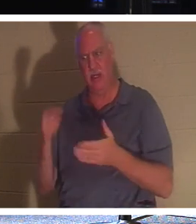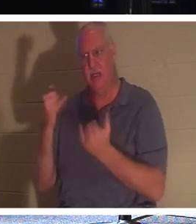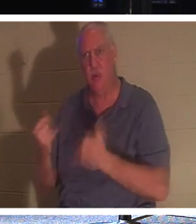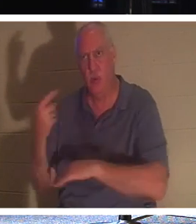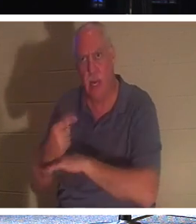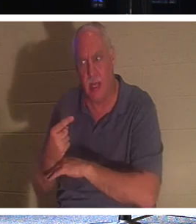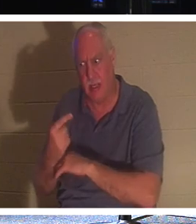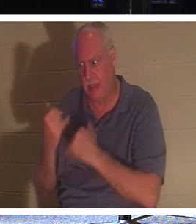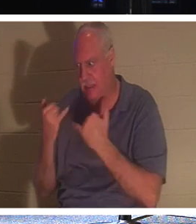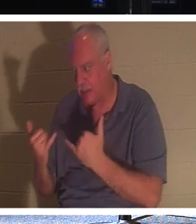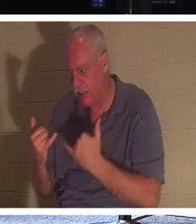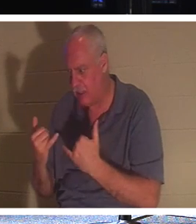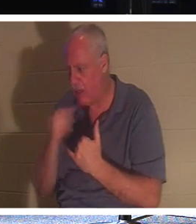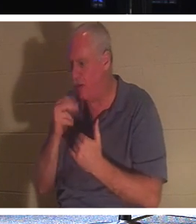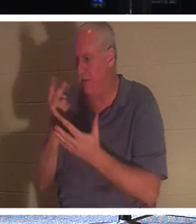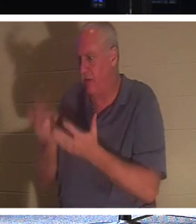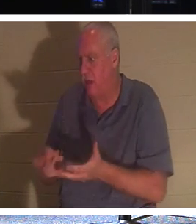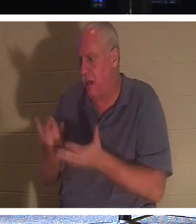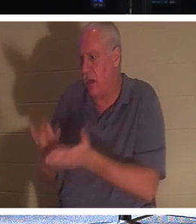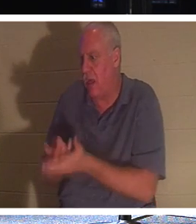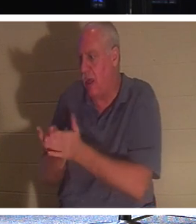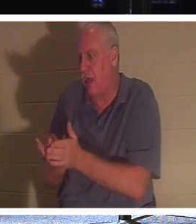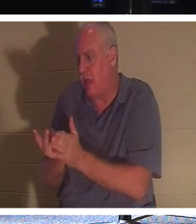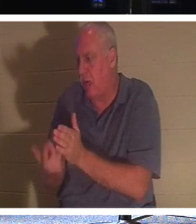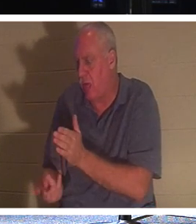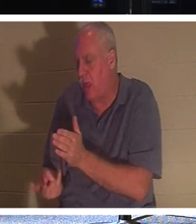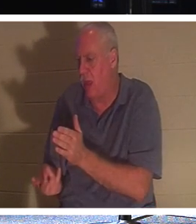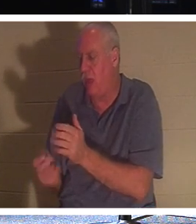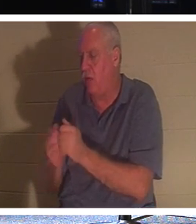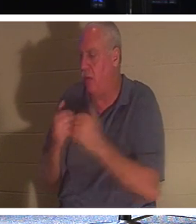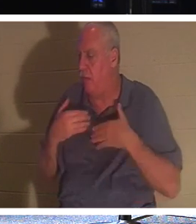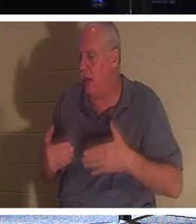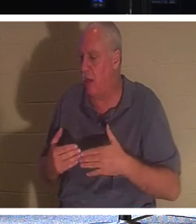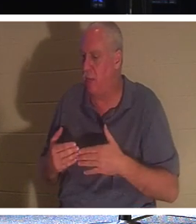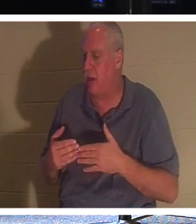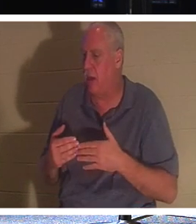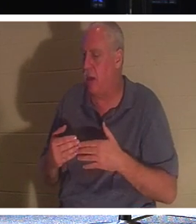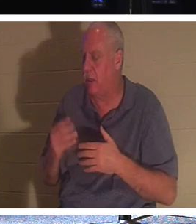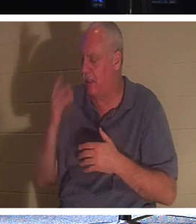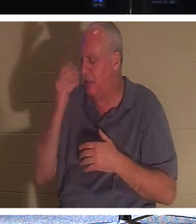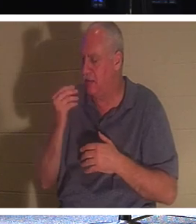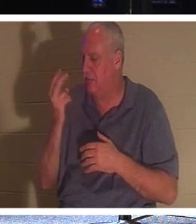まで、私は自分の体と一緒に墓に横たわり、2000年間魂の眠りにつく必要はありません